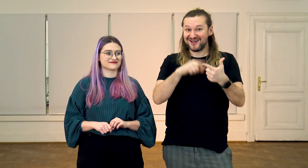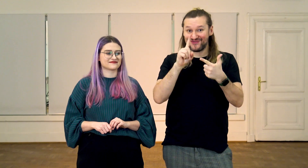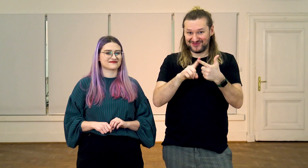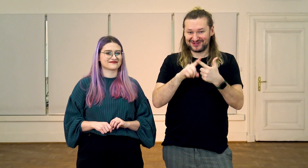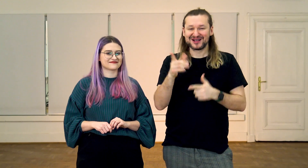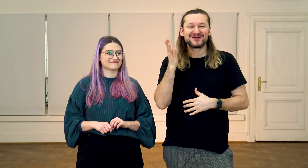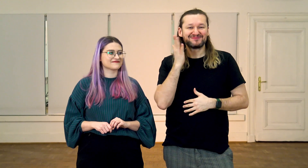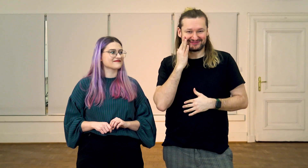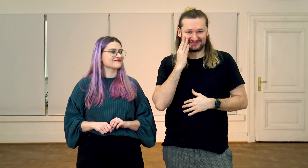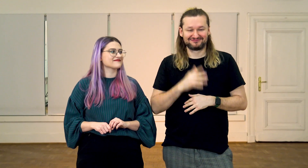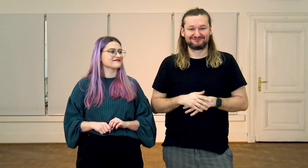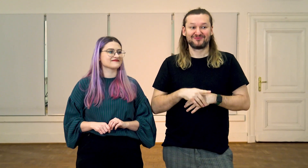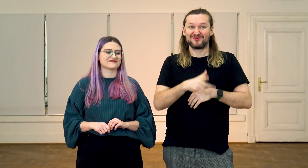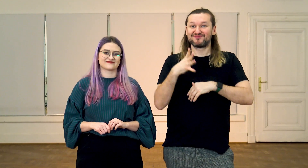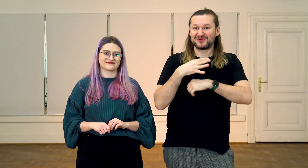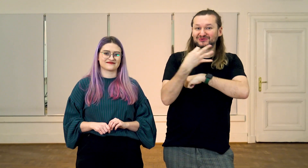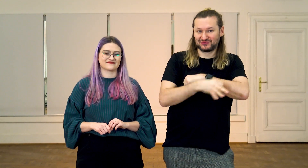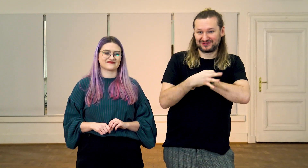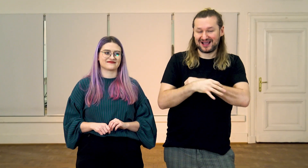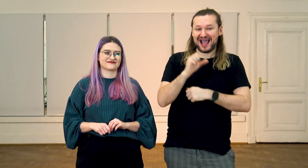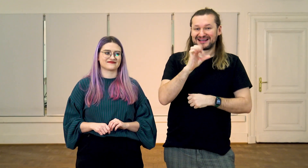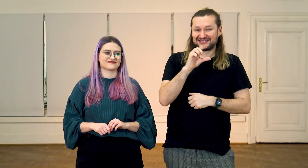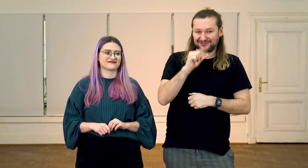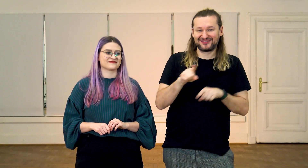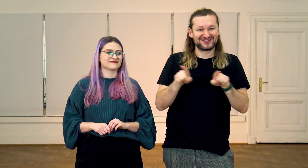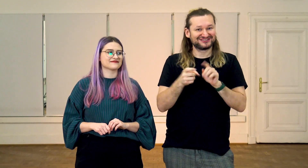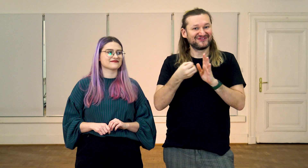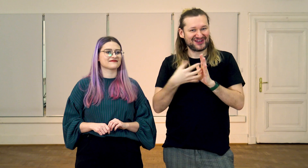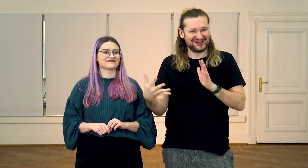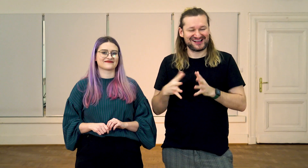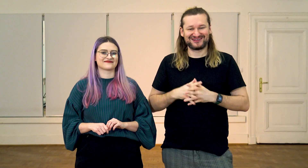oraz Monika Brzykca - absolwentka ASP i filologii polskiego języka migowego.